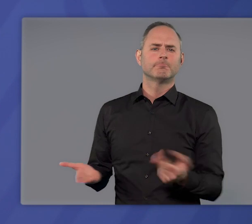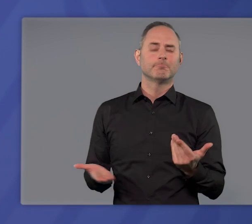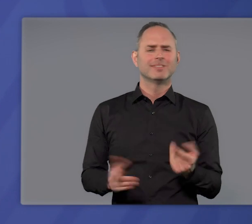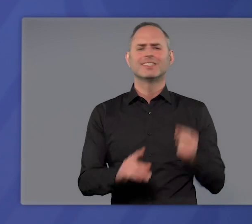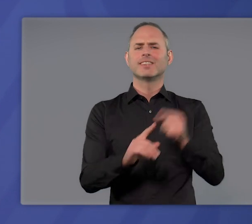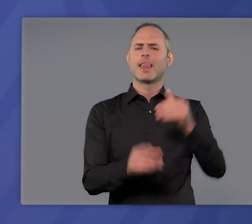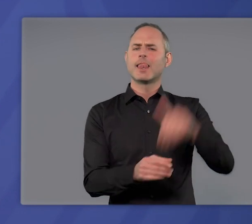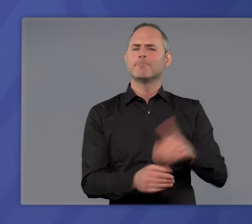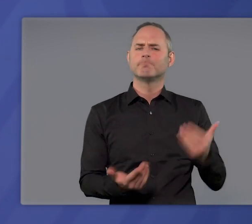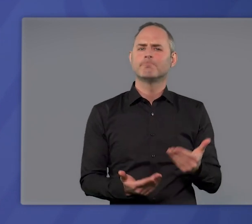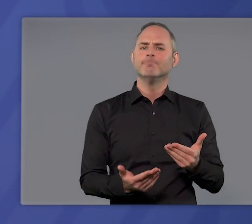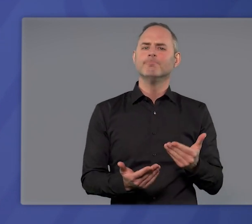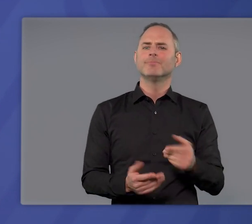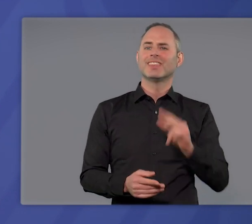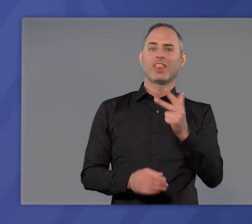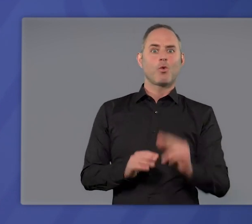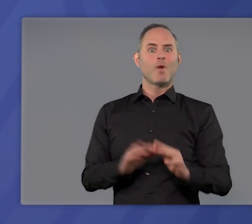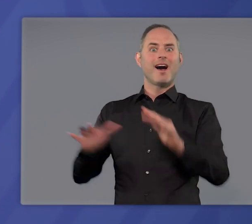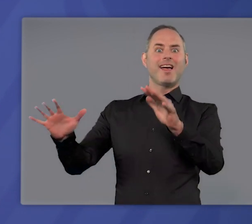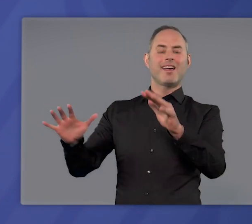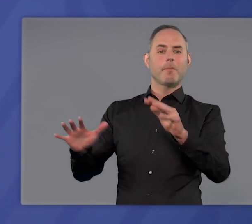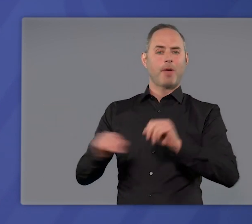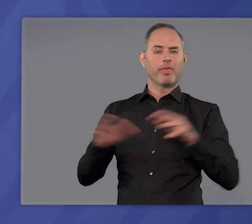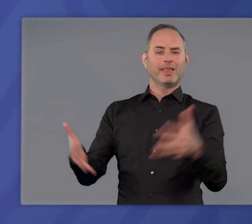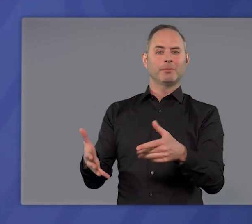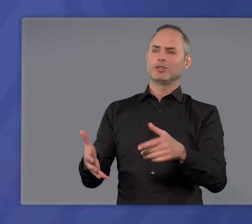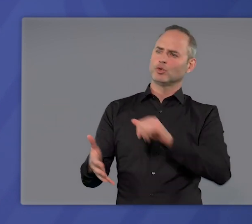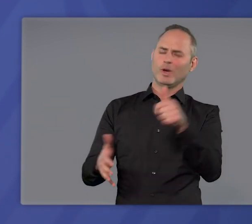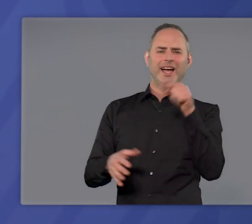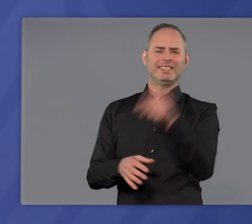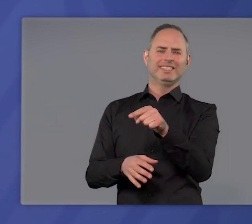Es dient dem Ziel, die dritte Welle der Pandemie zuerst zu bremsen,